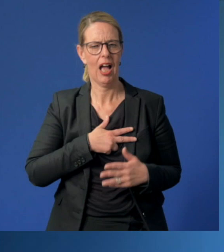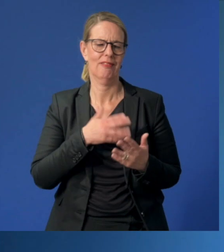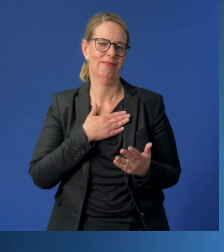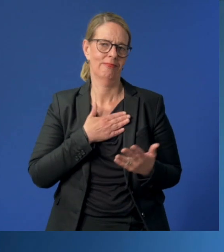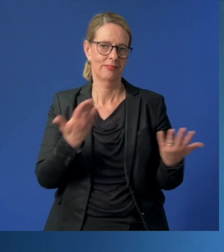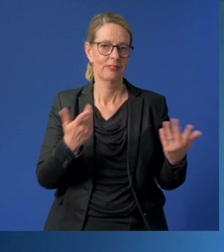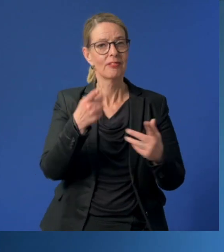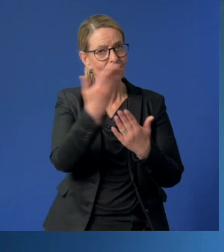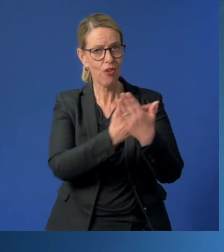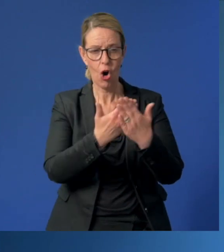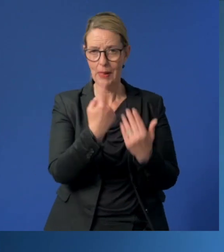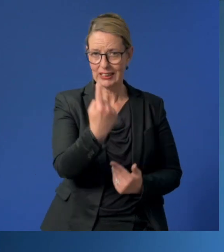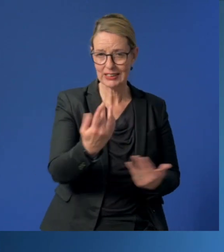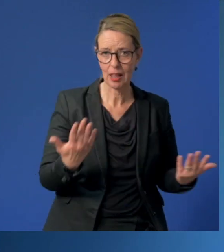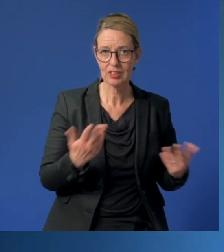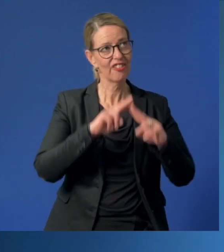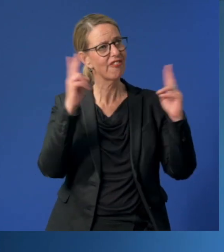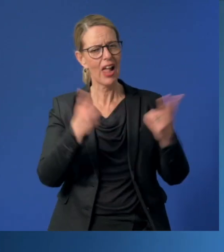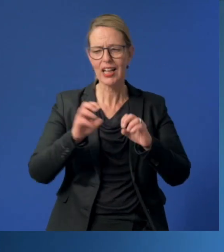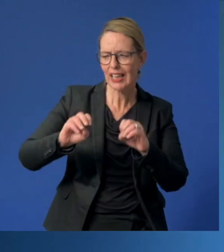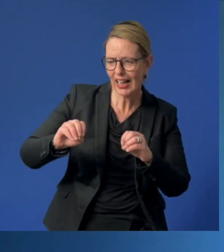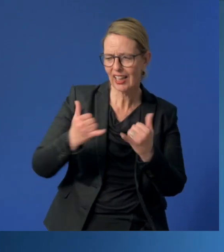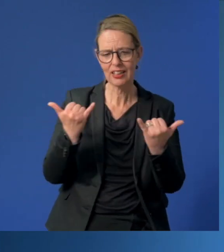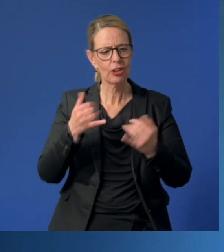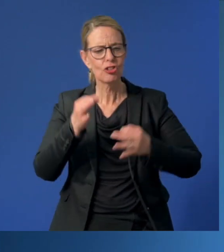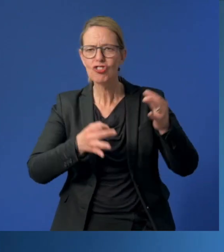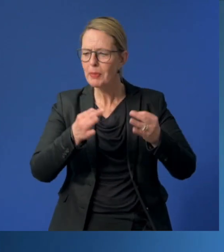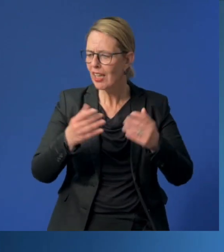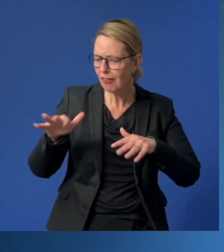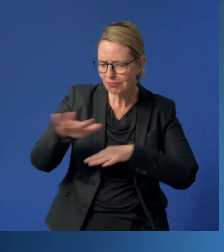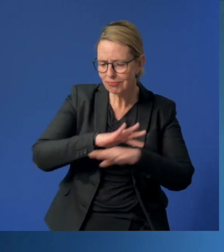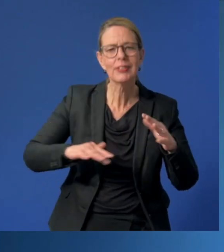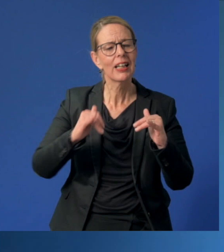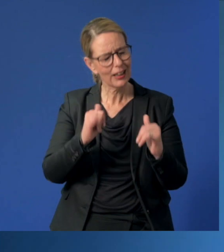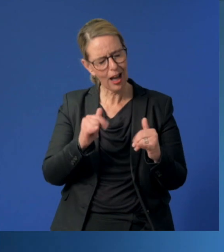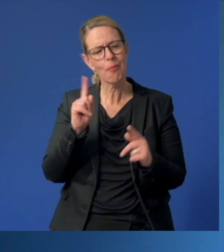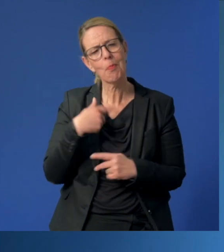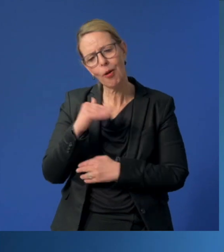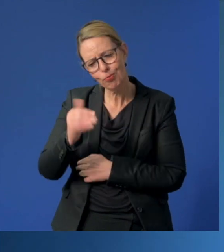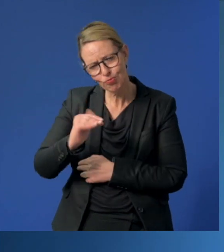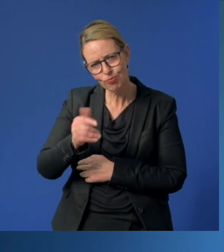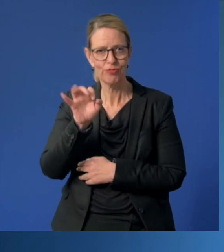Denn Sie sind Vorbilder, Welterklärer, Wegbegleiter, Spielgefährten, ja und manchmal auch Tröster.